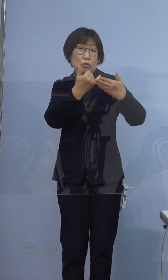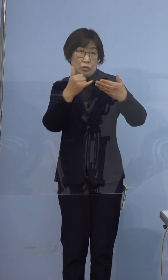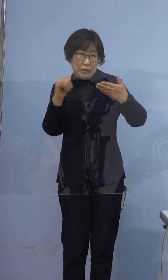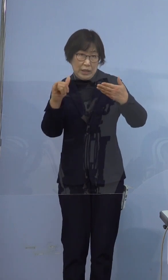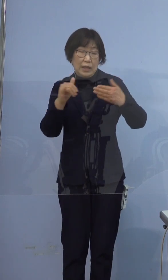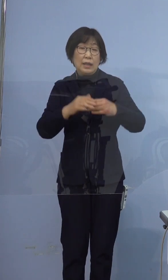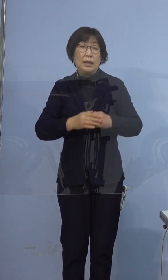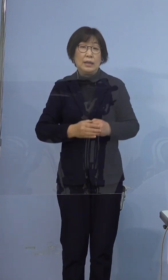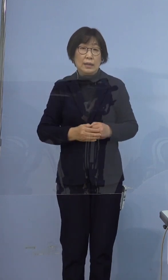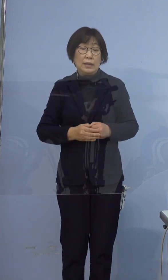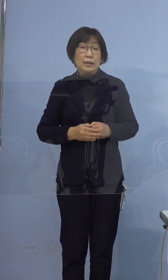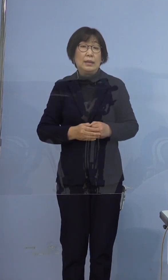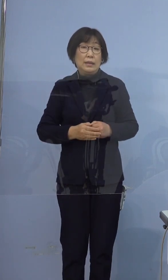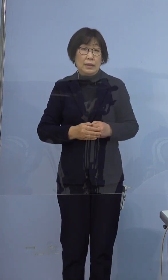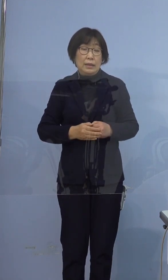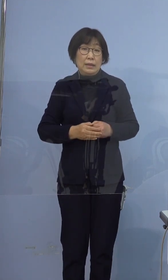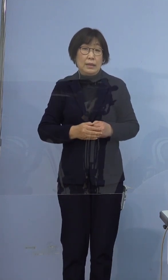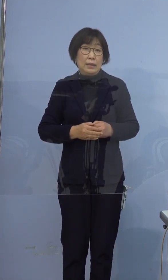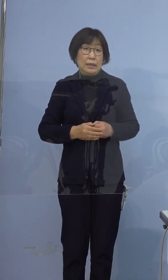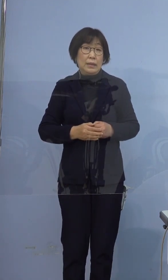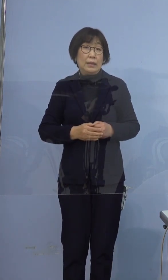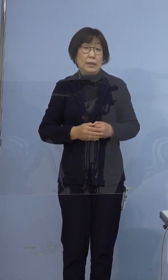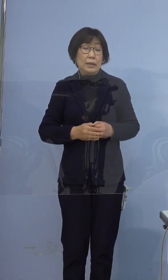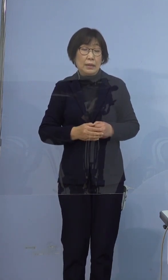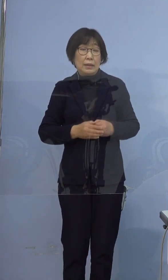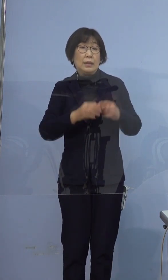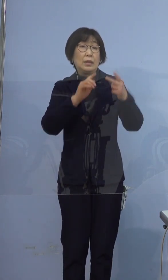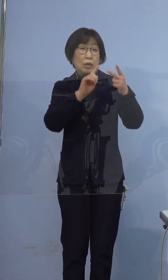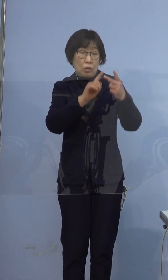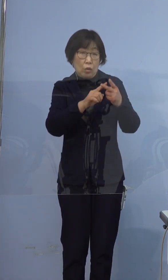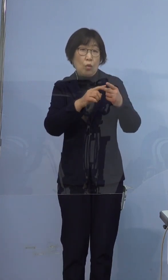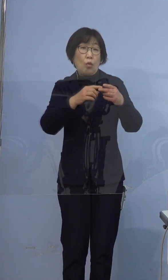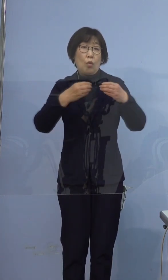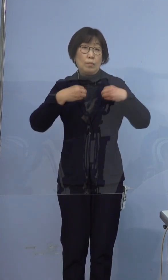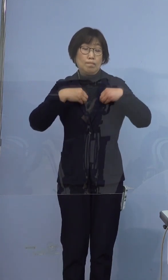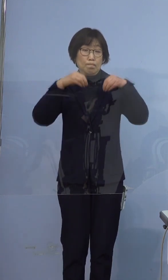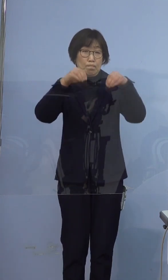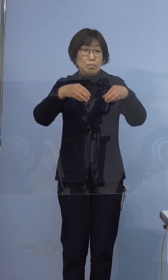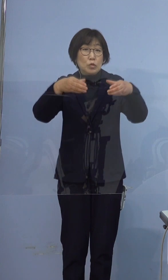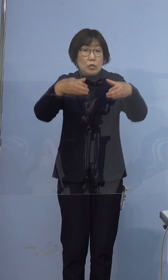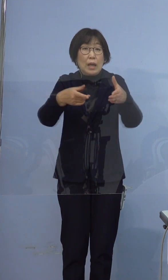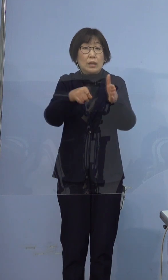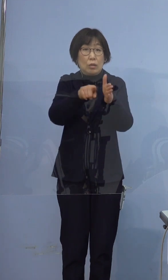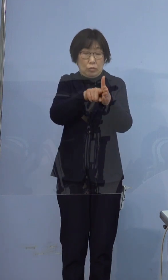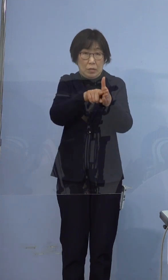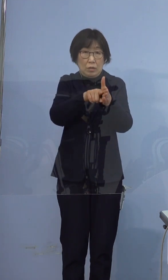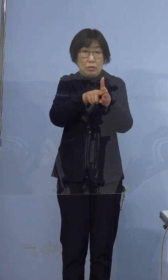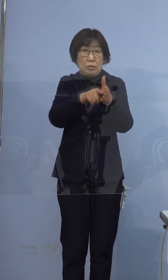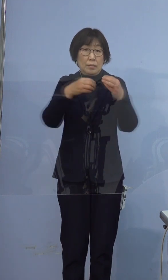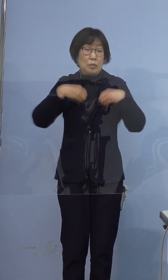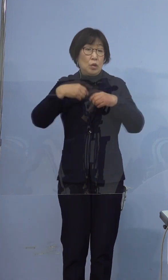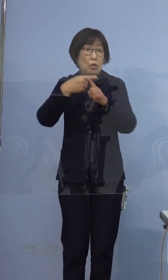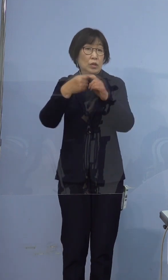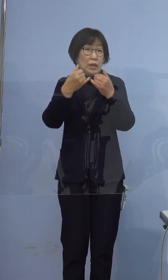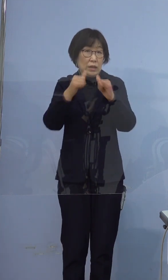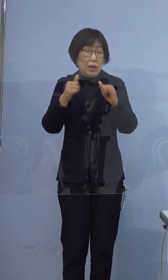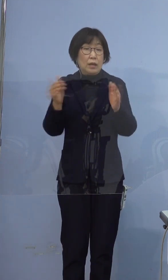従いましてこの方をクラスター に含めることとし 陽性者数はこれまでの47名と合わせて